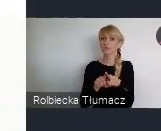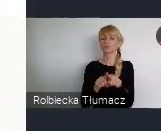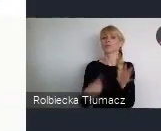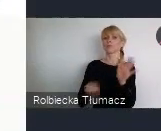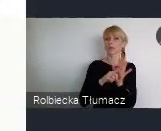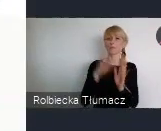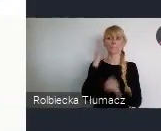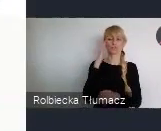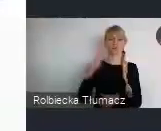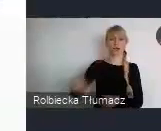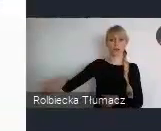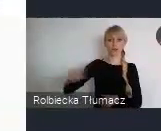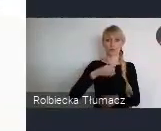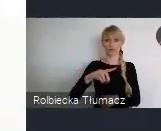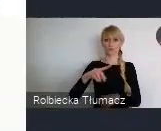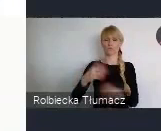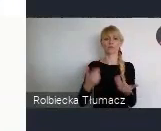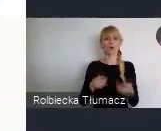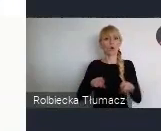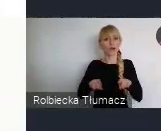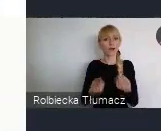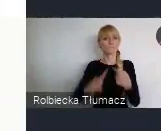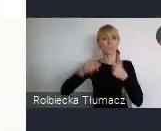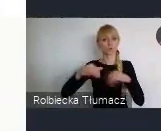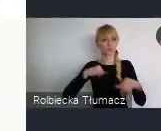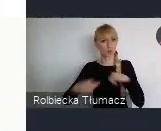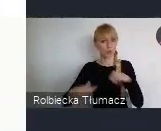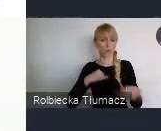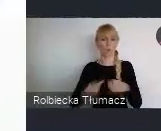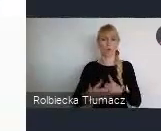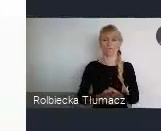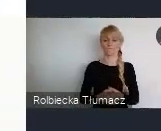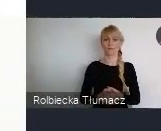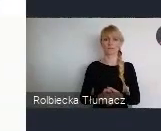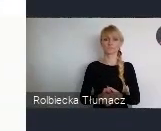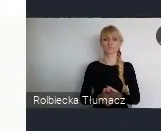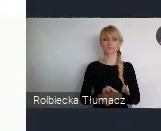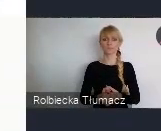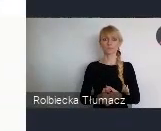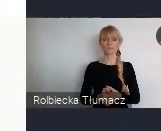dla wszystkich w jakiś sposób zainteresowanych problematyką, rozwoju miast i przyszłością miast.